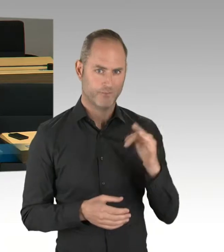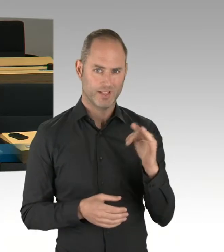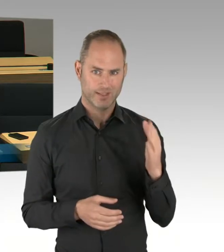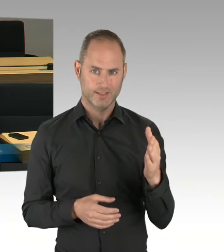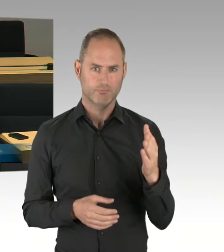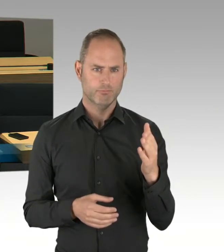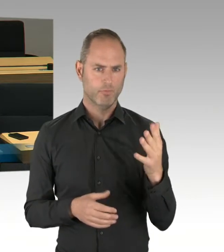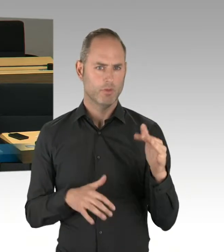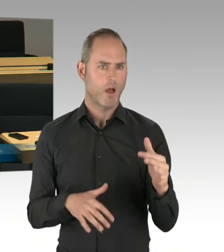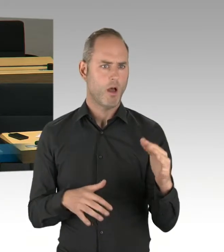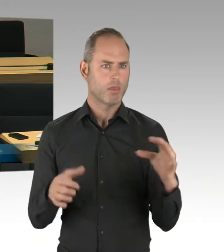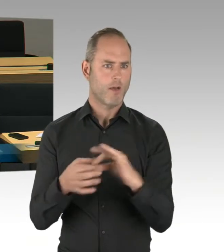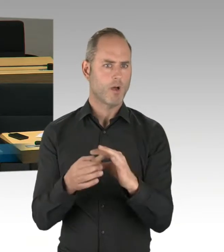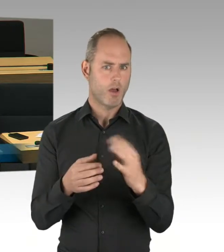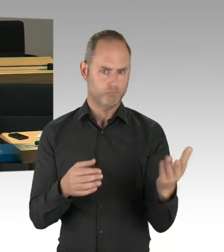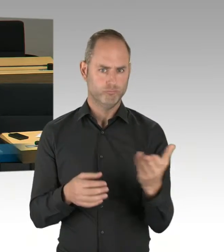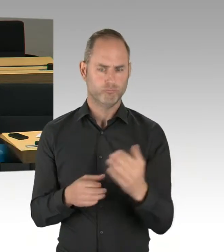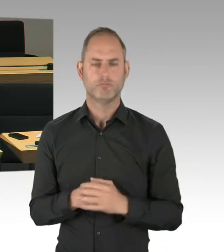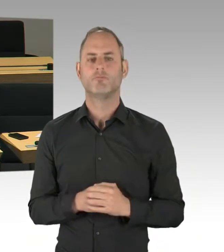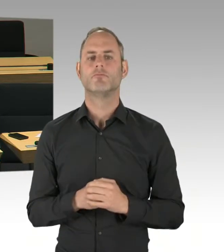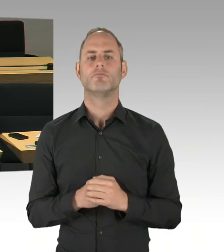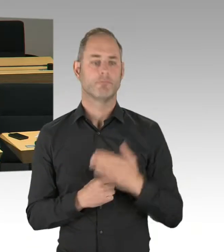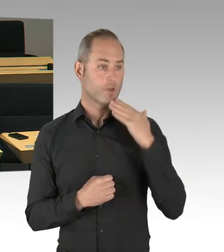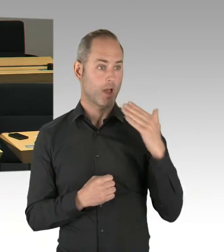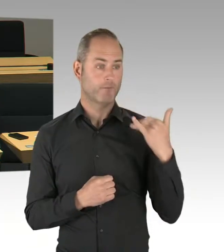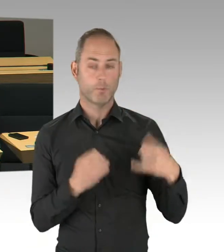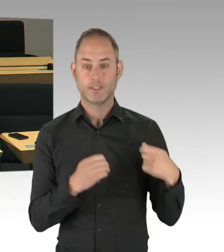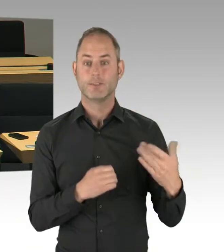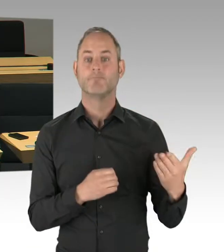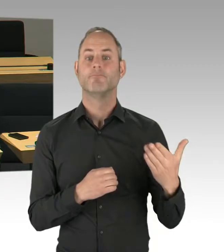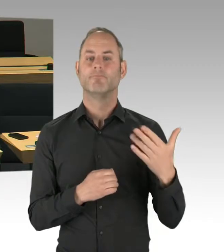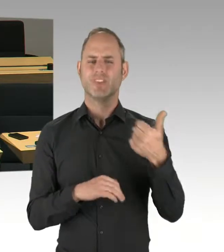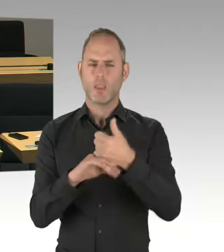zur Eröffnung des Flughafens BER kommen, ja oder nein?